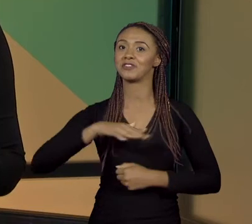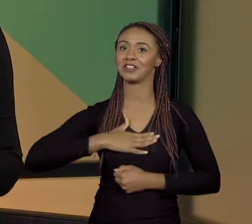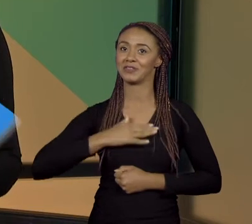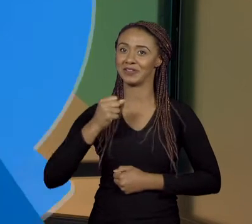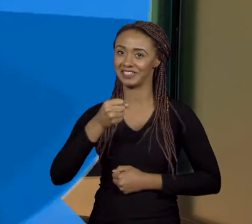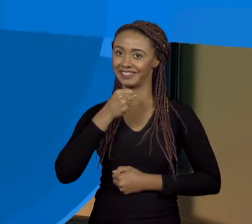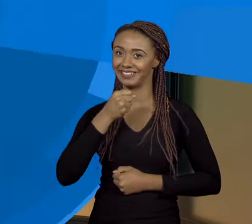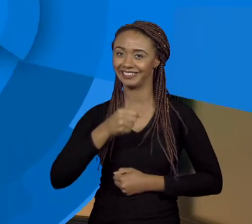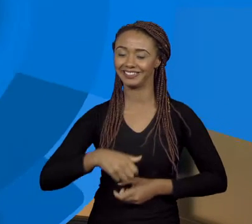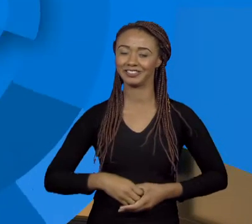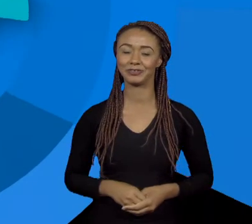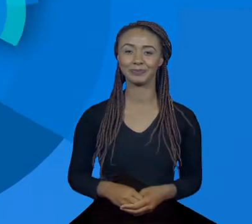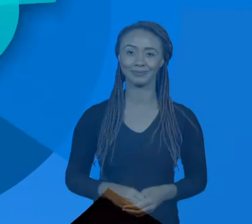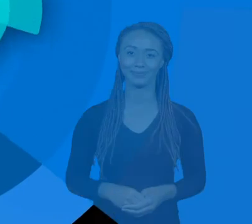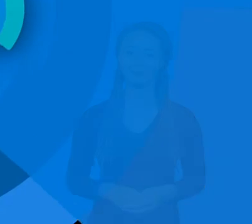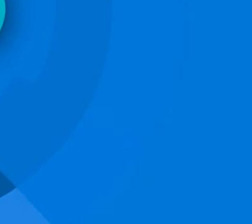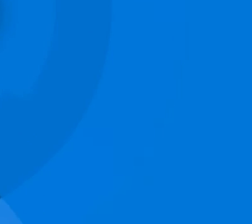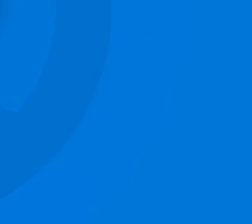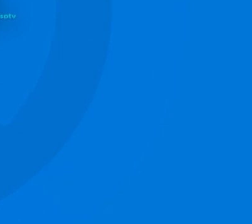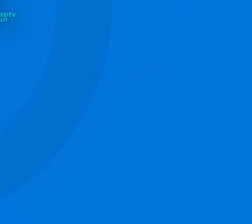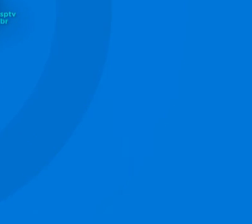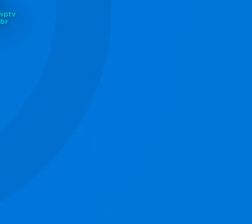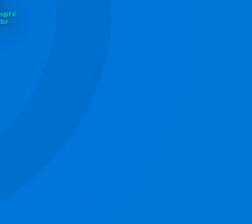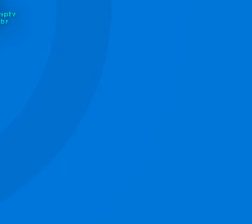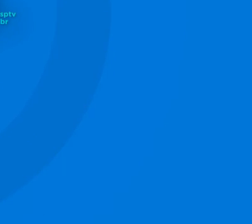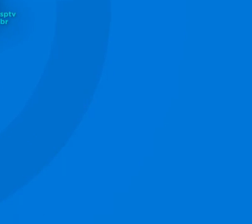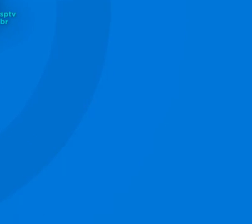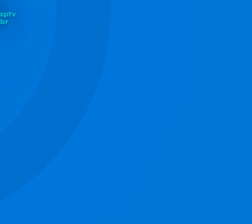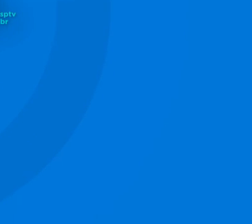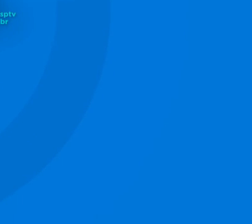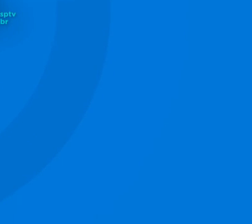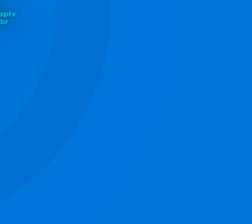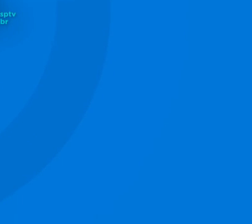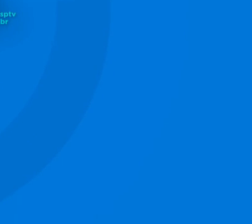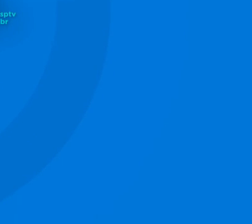[MÚSICA]